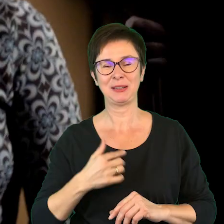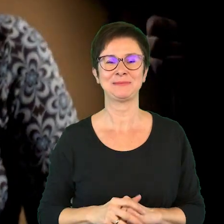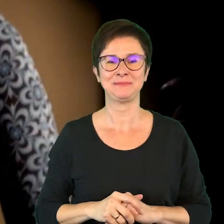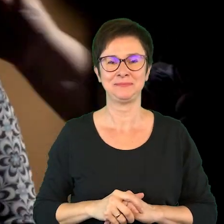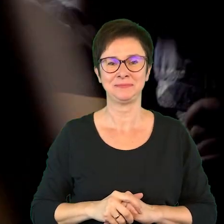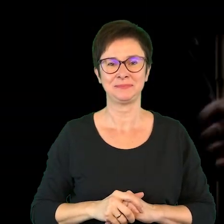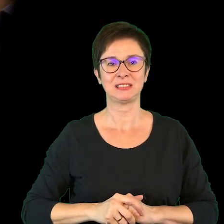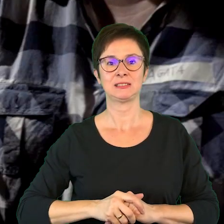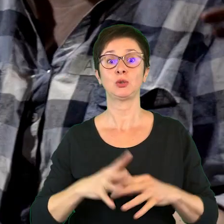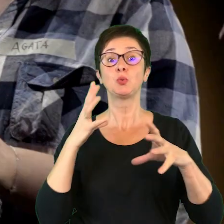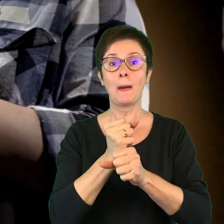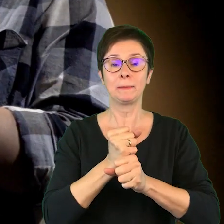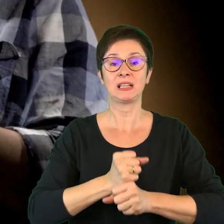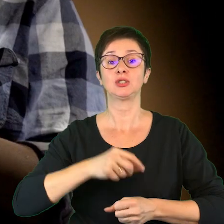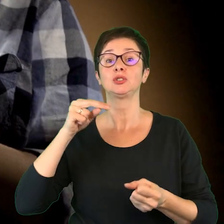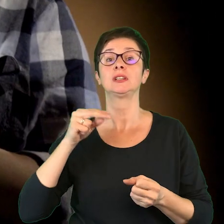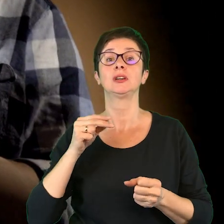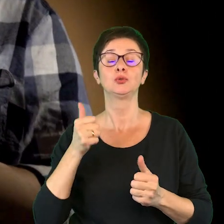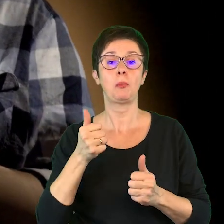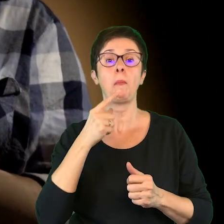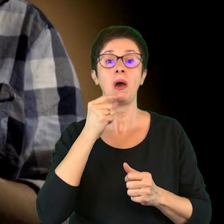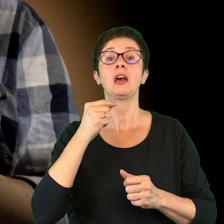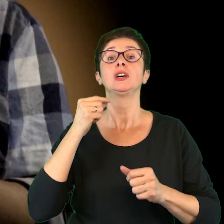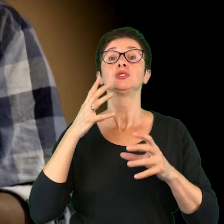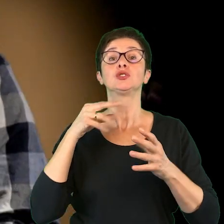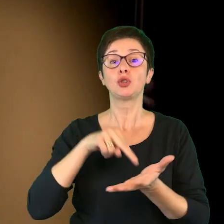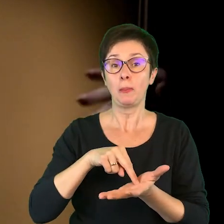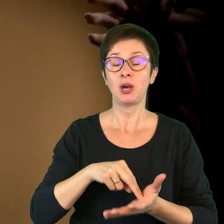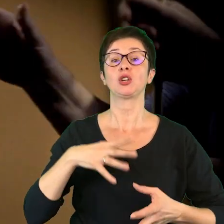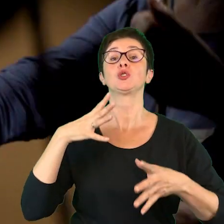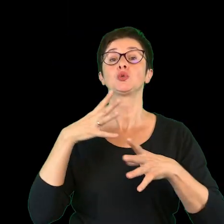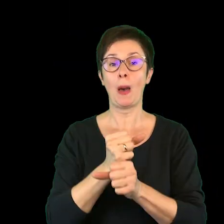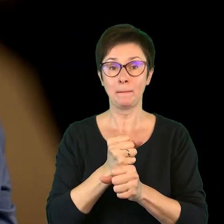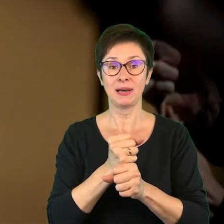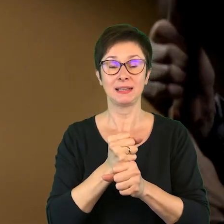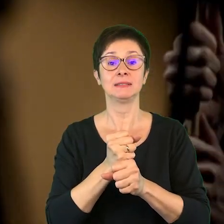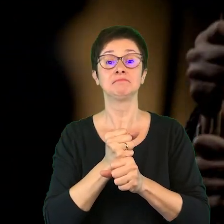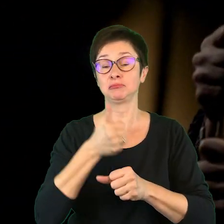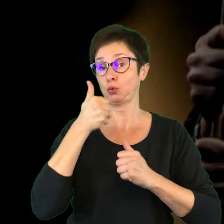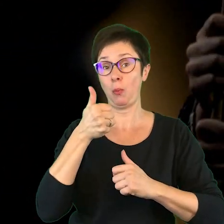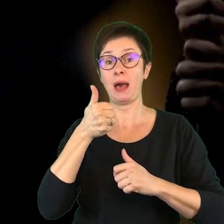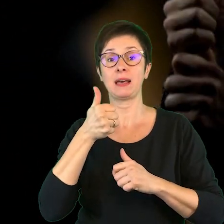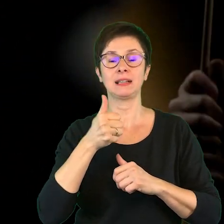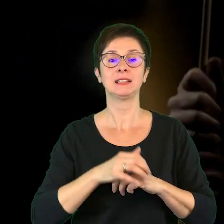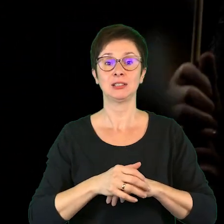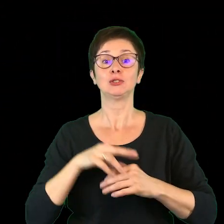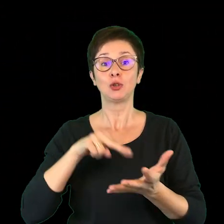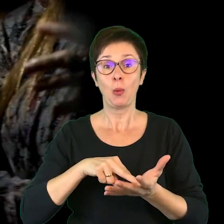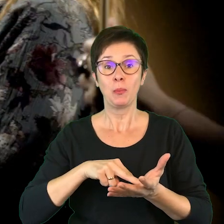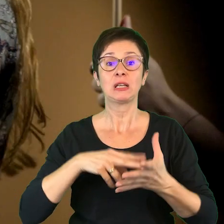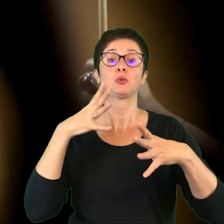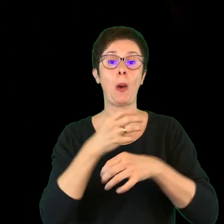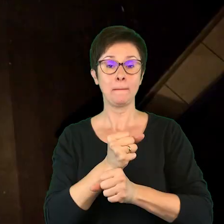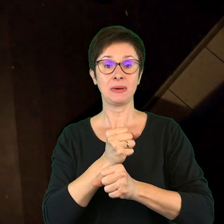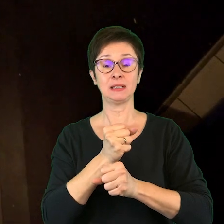Stuk i złap, stuk i złap. Ekstra!